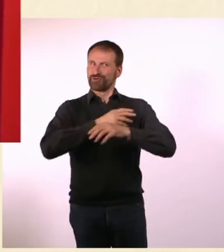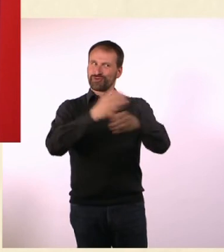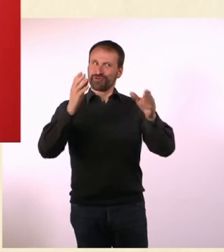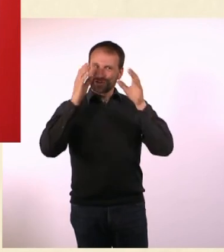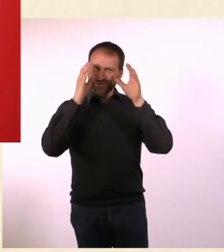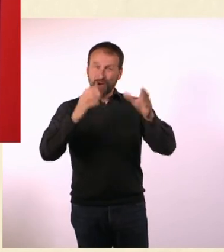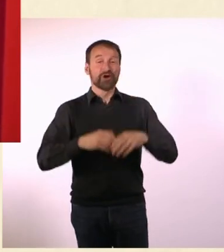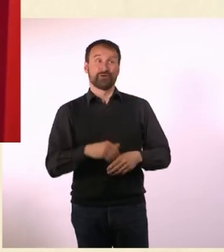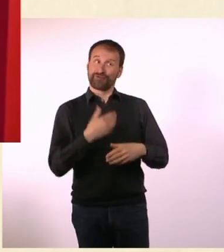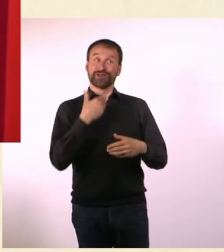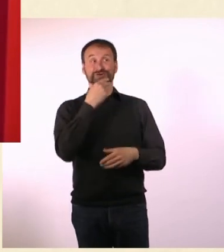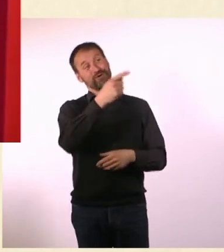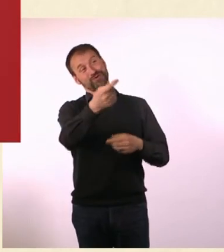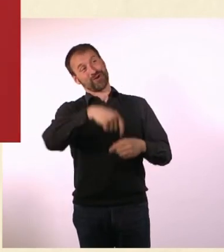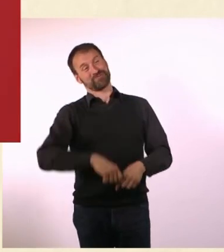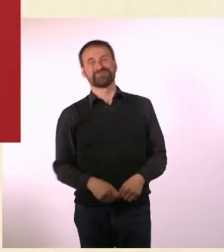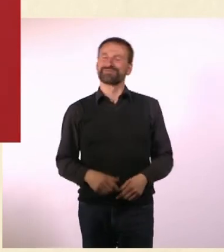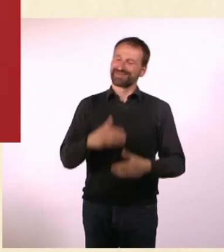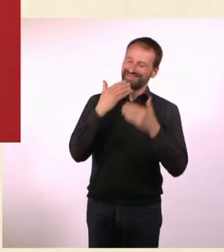Es war sehr schön, dass Du da warst. - Ich bedanke mich.